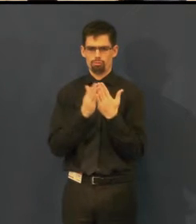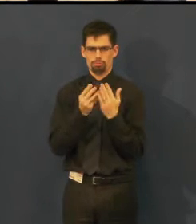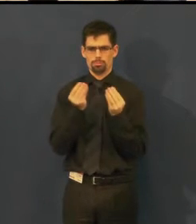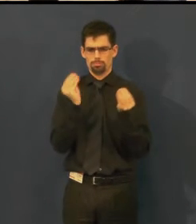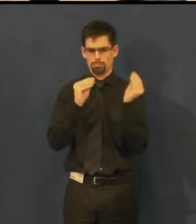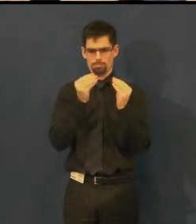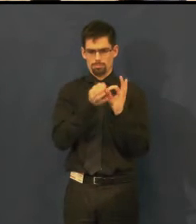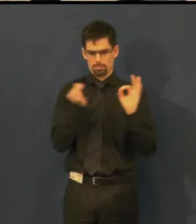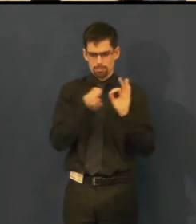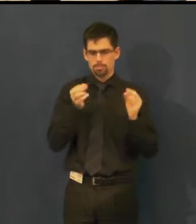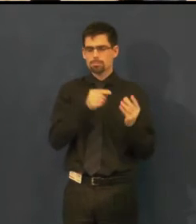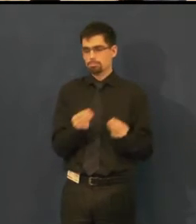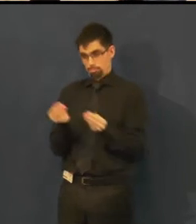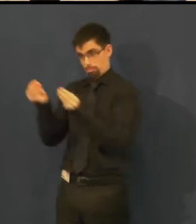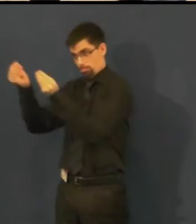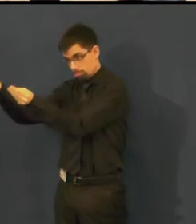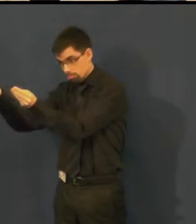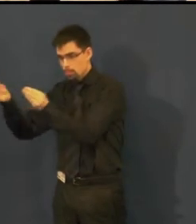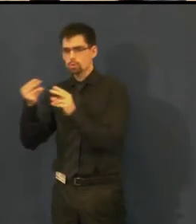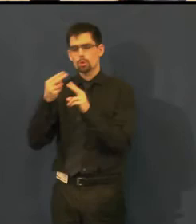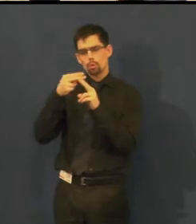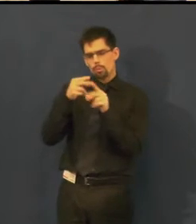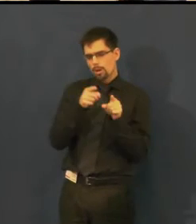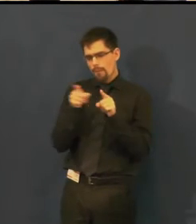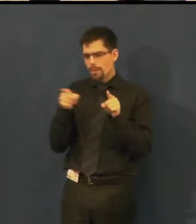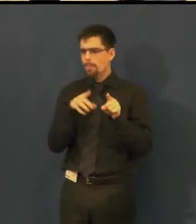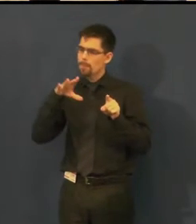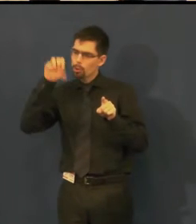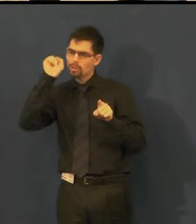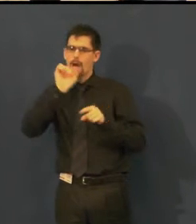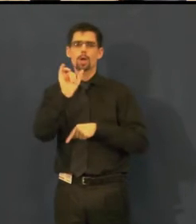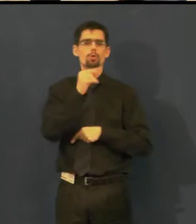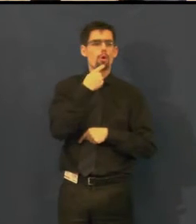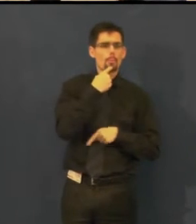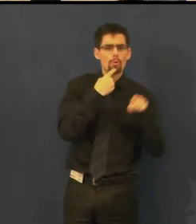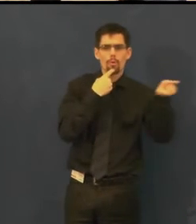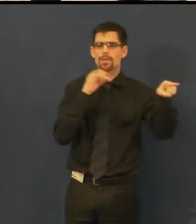upraví se tak, aby bylo jasné, která osoba hovoří,